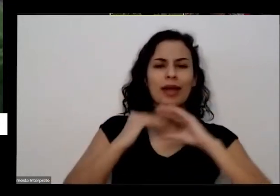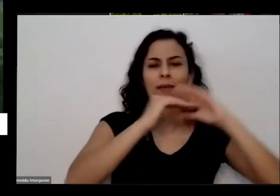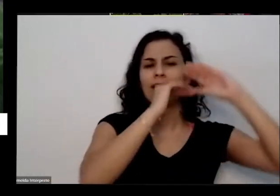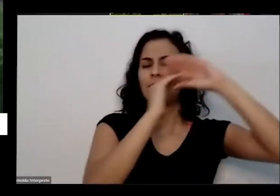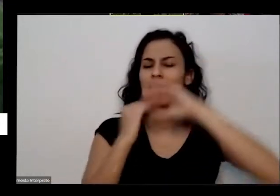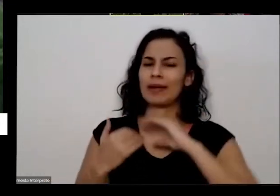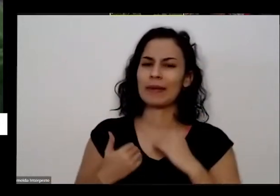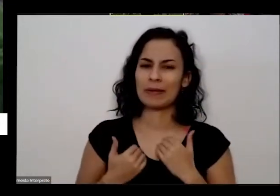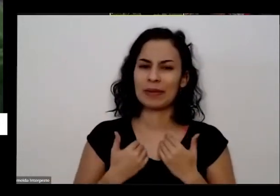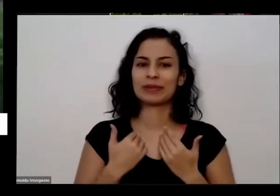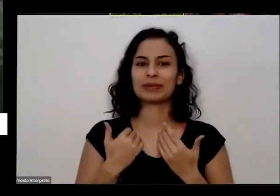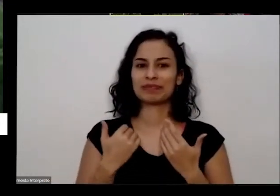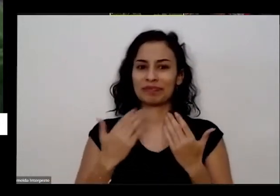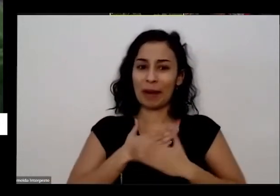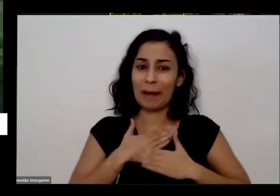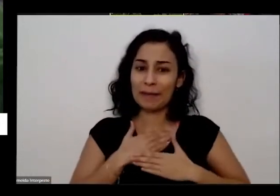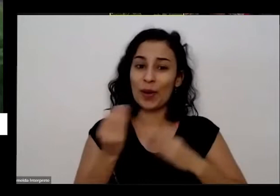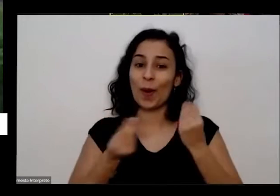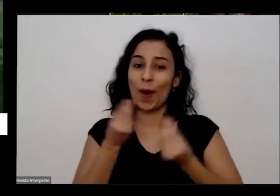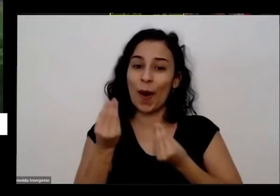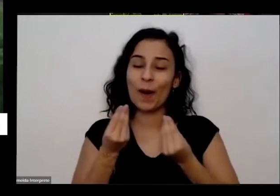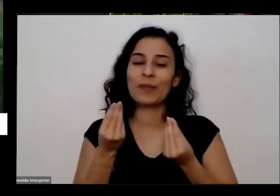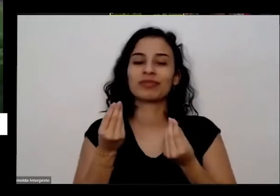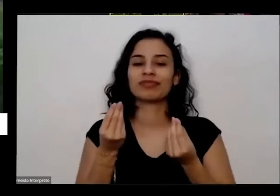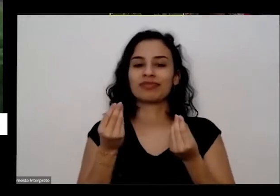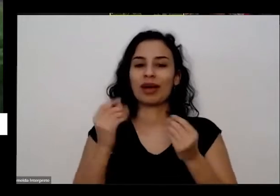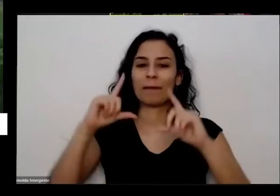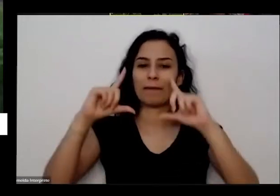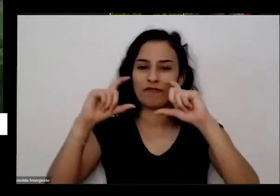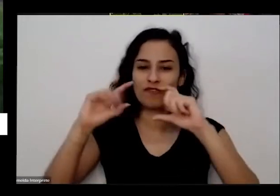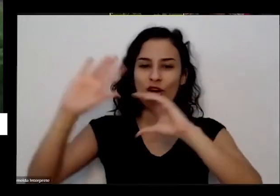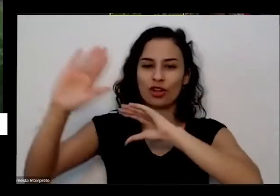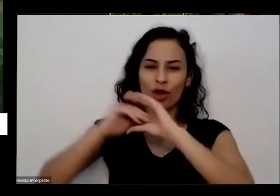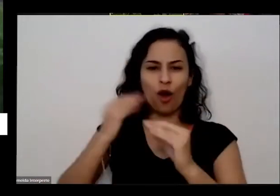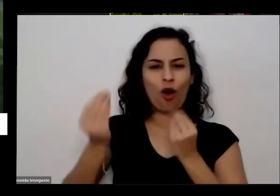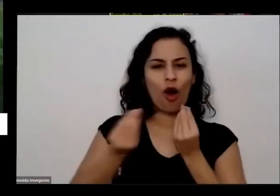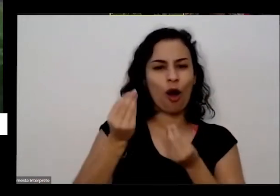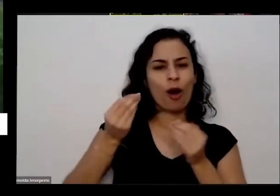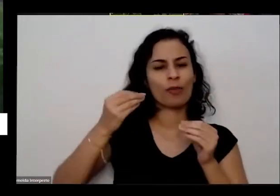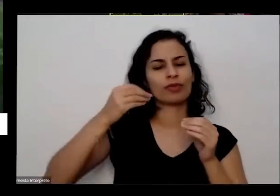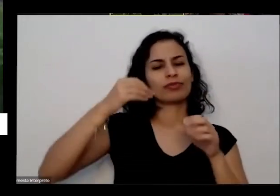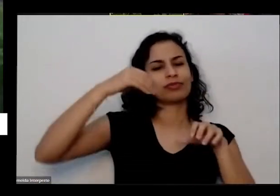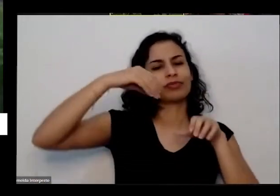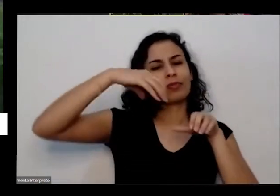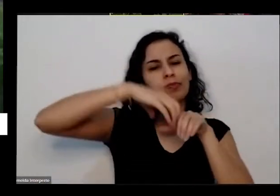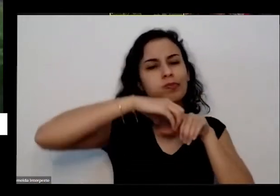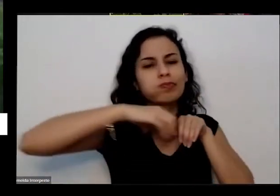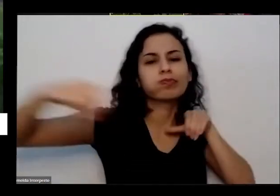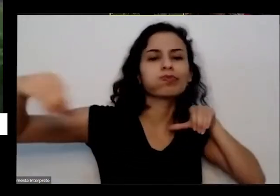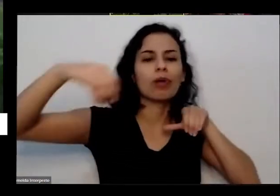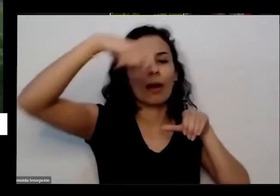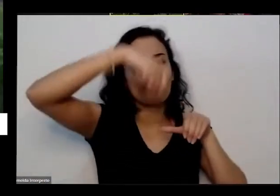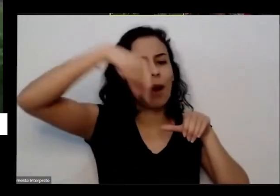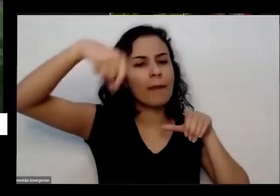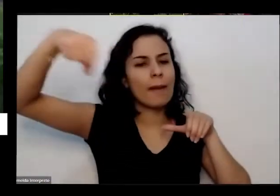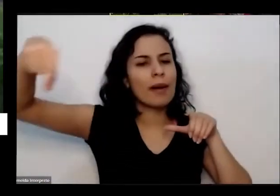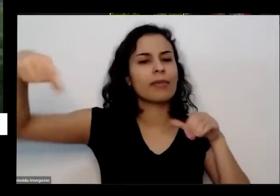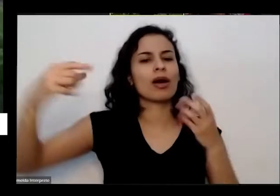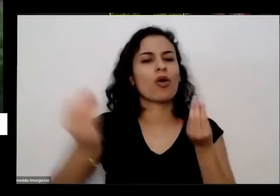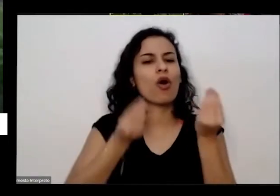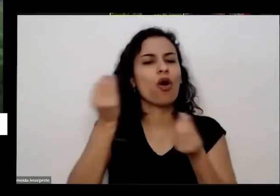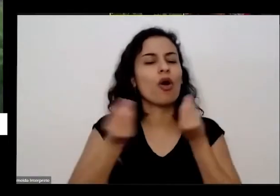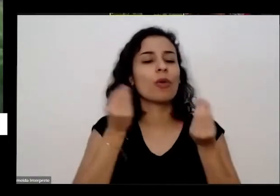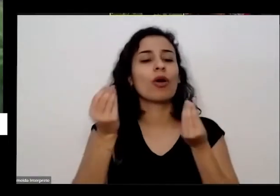como que tava fazendo as suas botinhas É eu vi recebi mensagens também do Uruguai da malha de